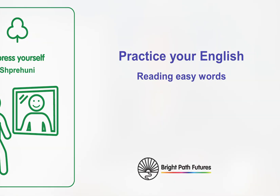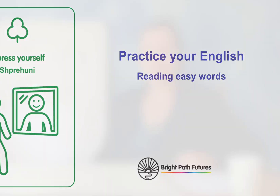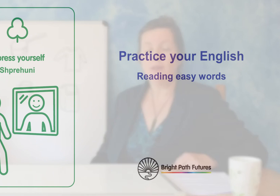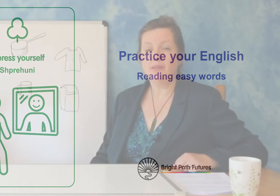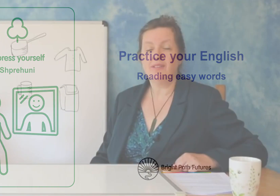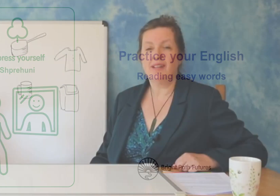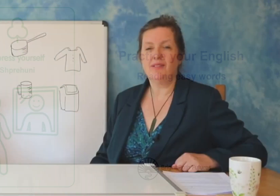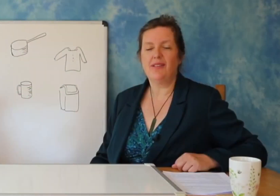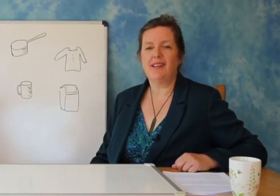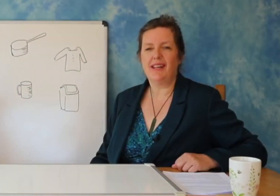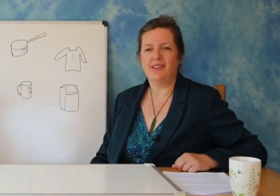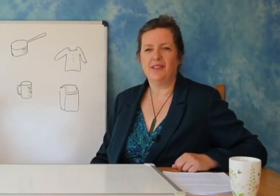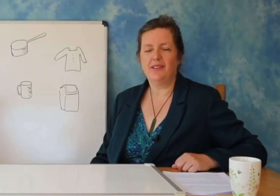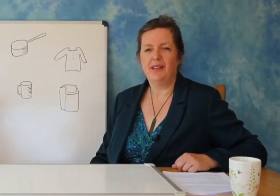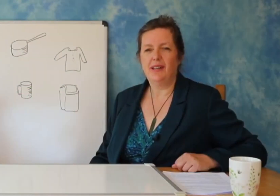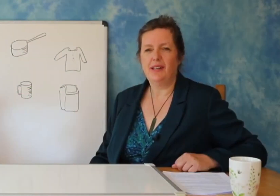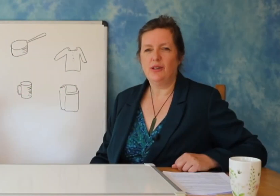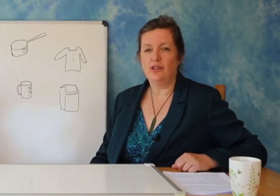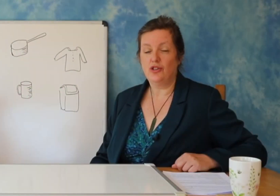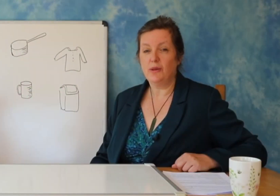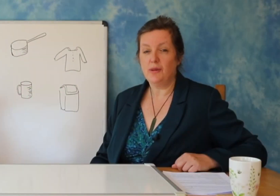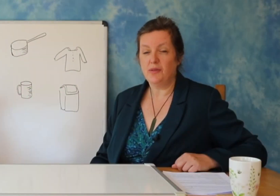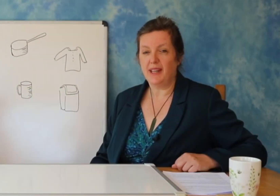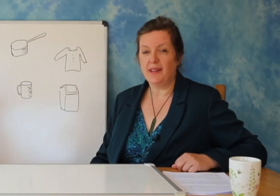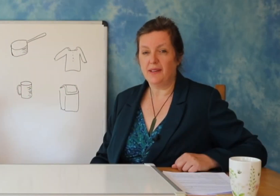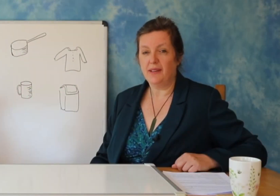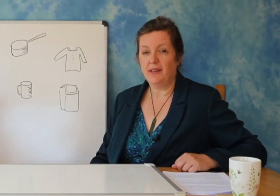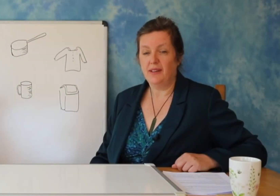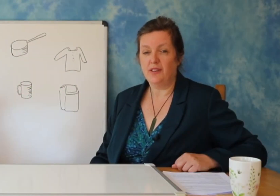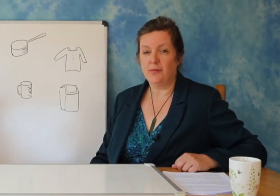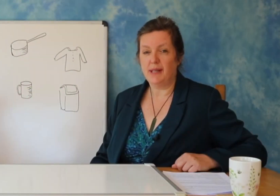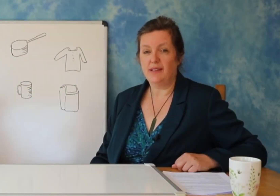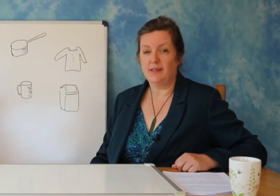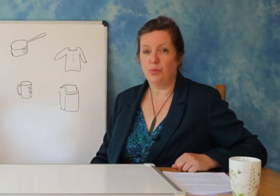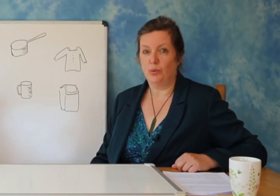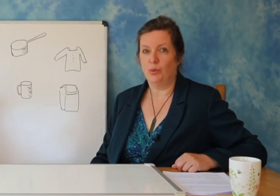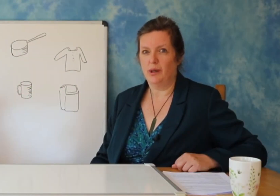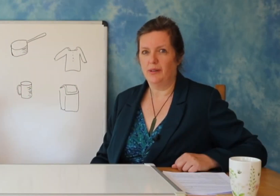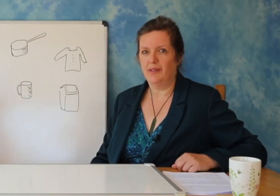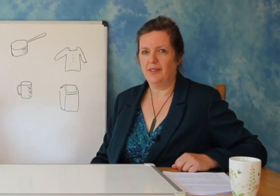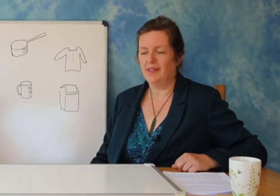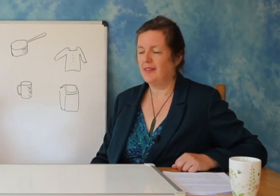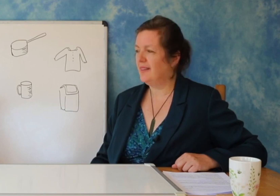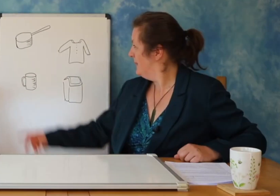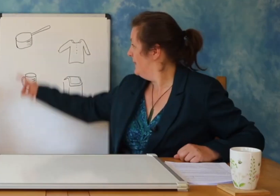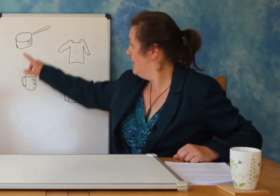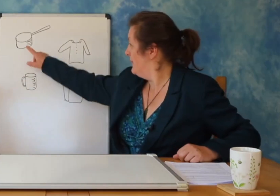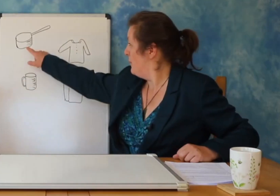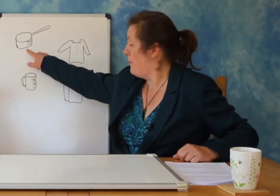Jos: Kur ti din tingujt e shkronjave mund ti bashkosh bashk dhe keshtu mund te krijosh